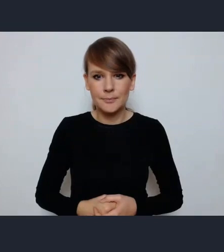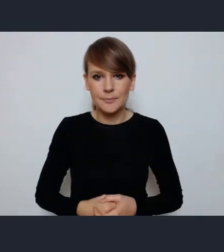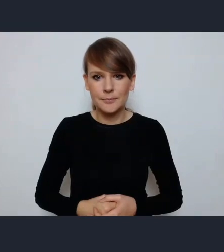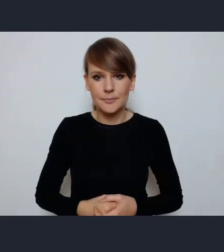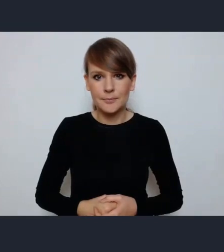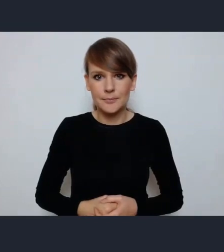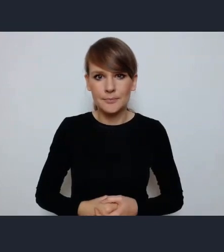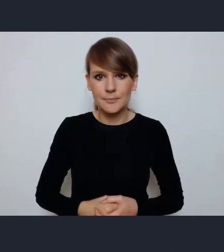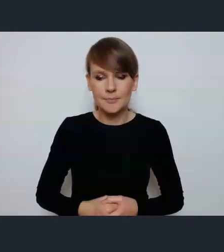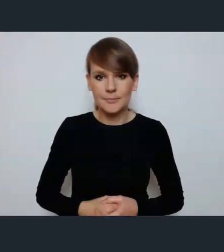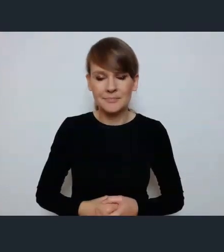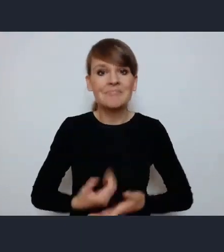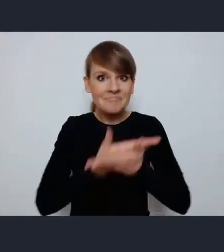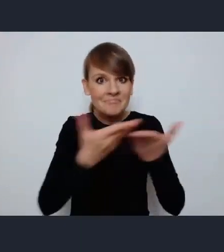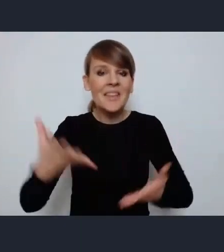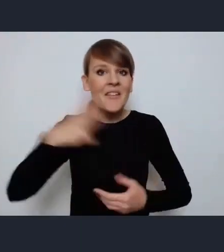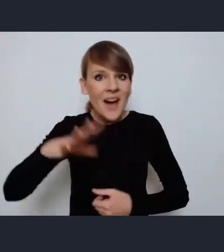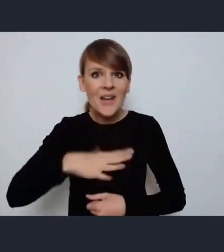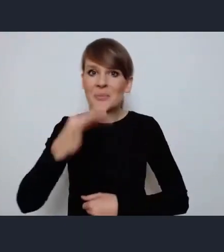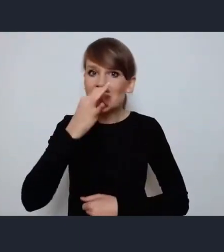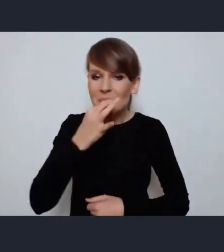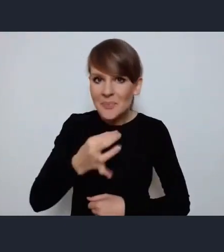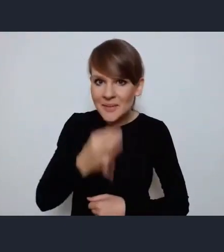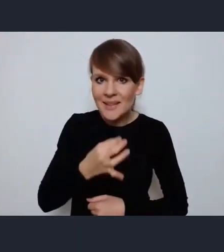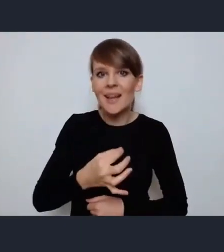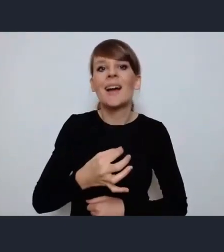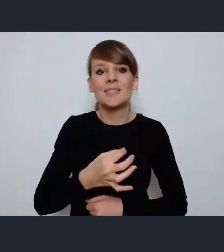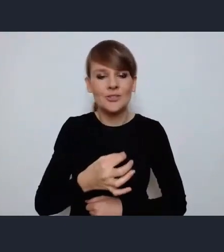Zachęcamy państwa do zadawania pytań będziemy włączać i wizje i fonię